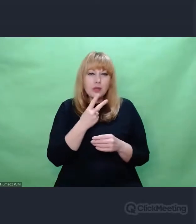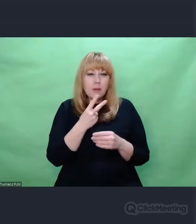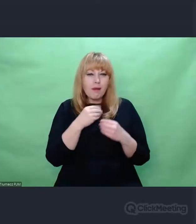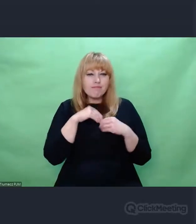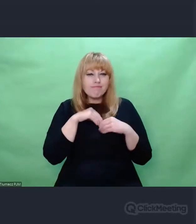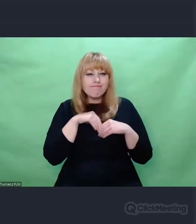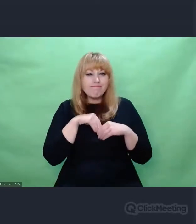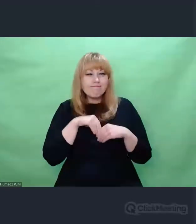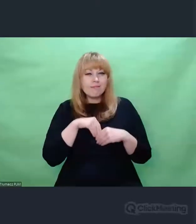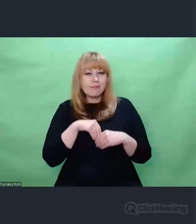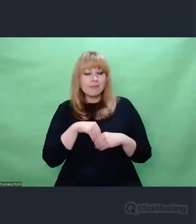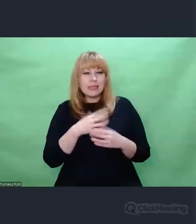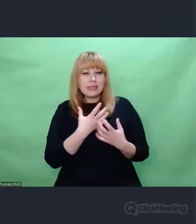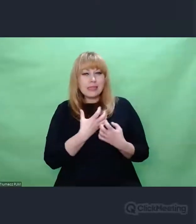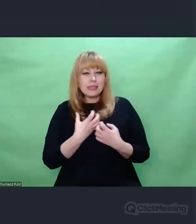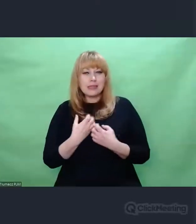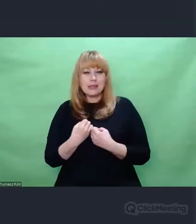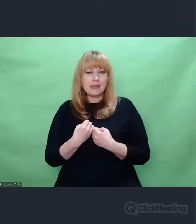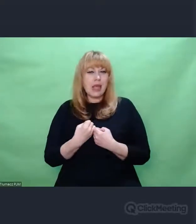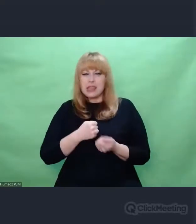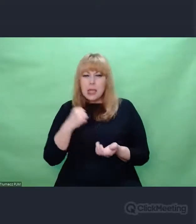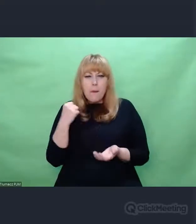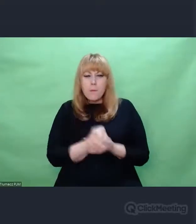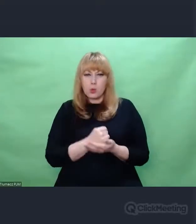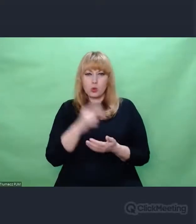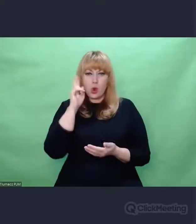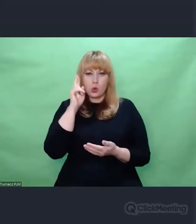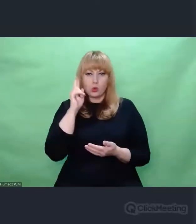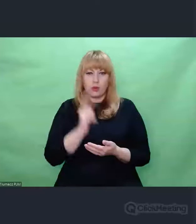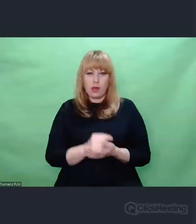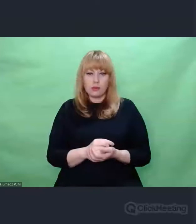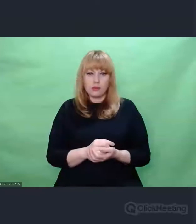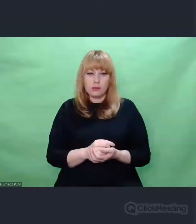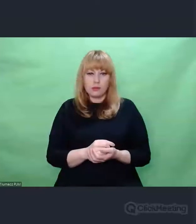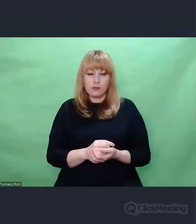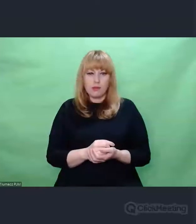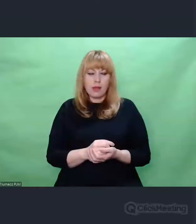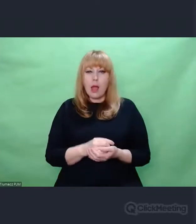Spojrzenie, które nie rozumie. Ma w sobie pustkę, która nie jest brakiem